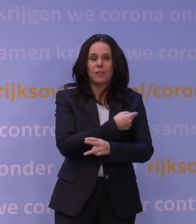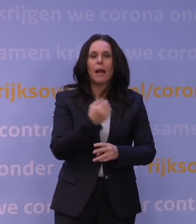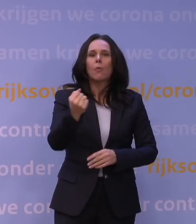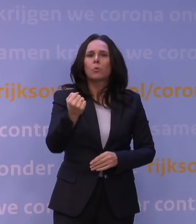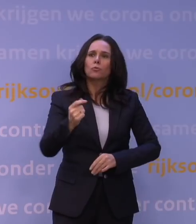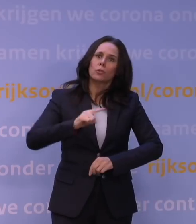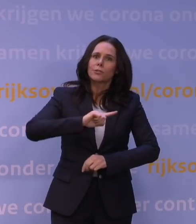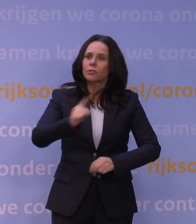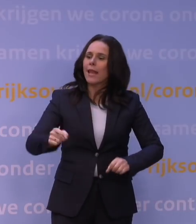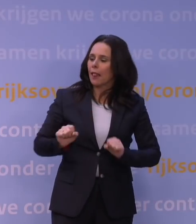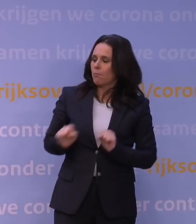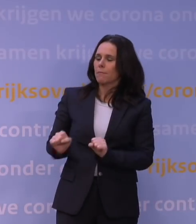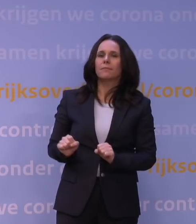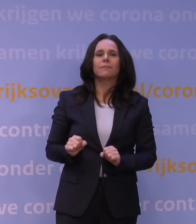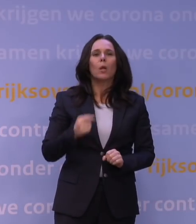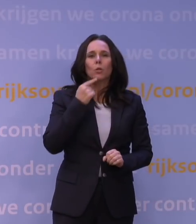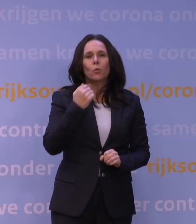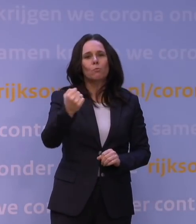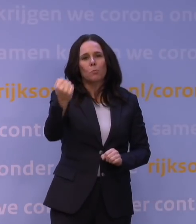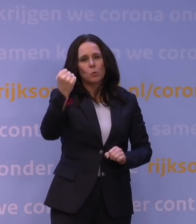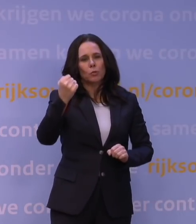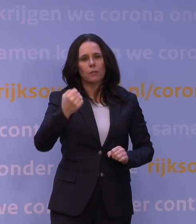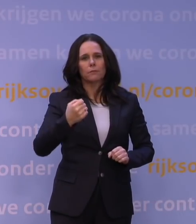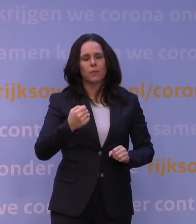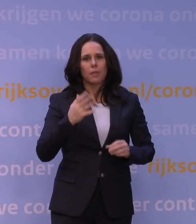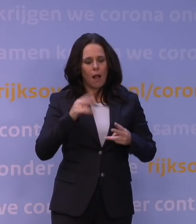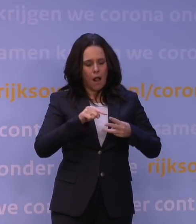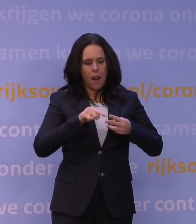want dat noem je niet voor niets een booster: je pept dan in wezen bestaande afweer op.